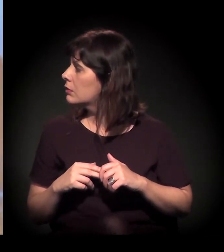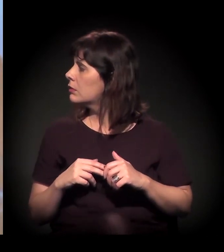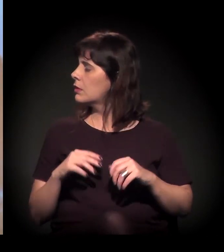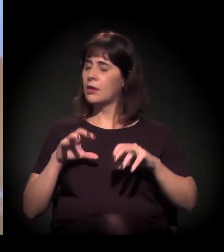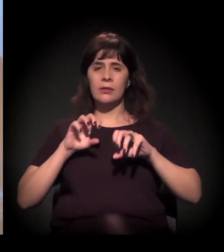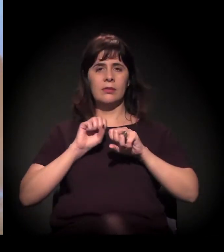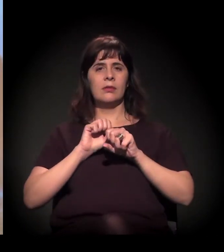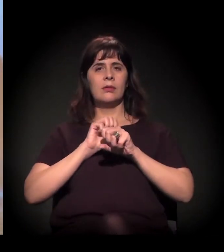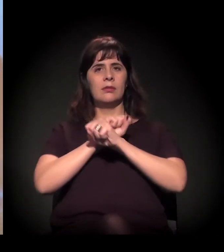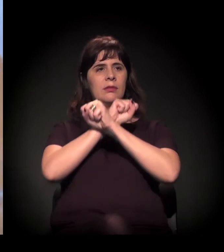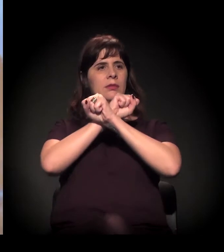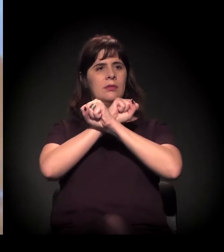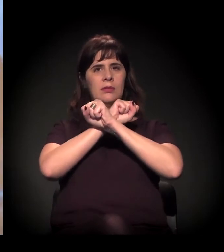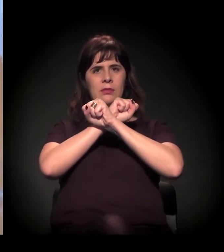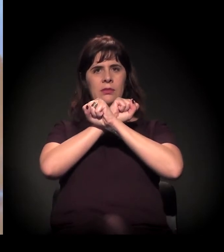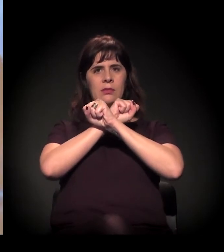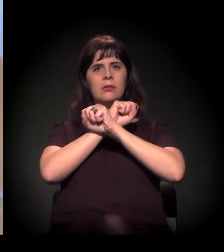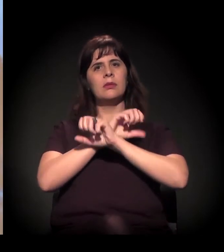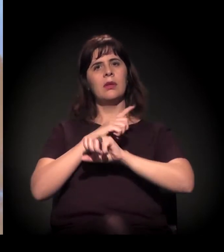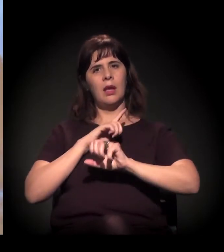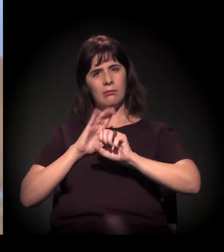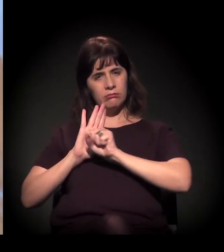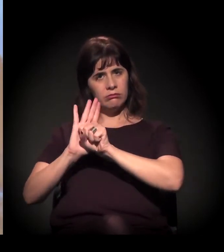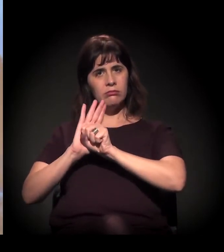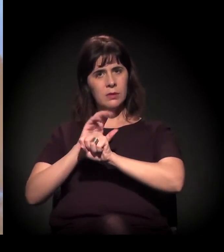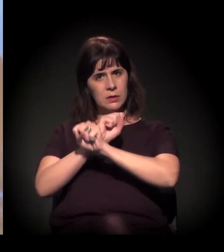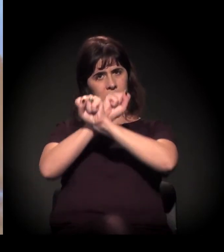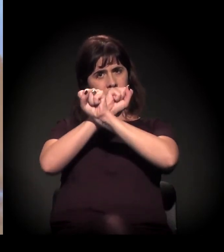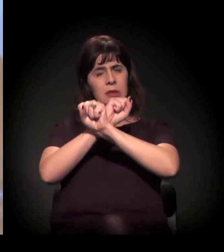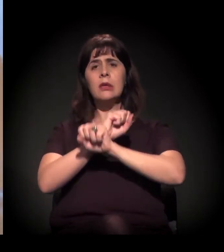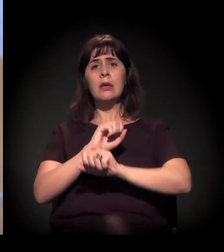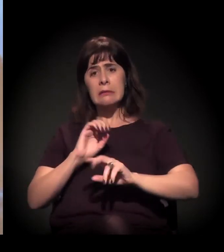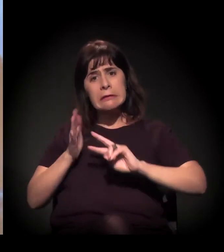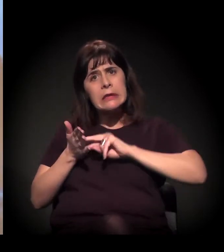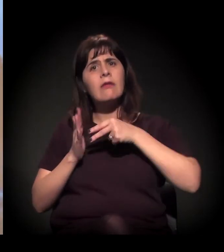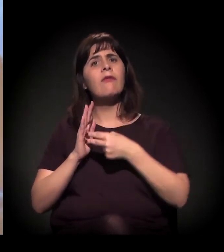é isto, é essa comunidade e nós estamos resistindo juntos.